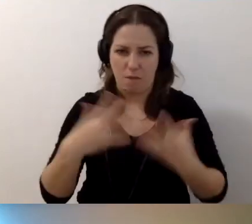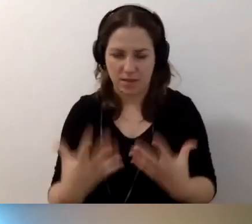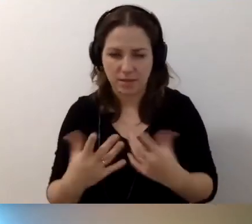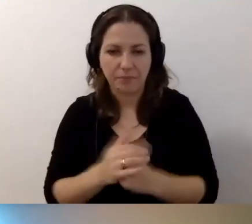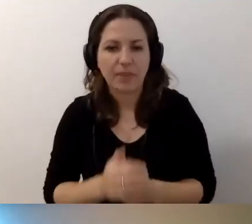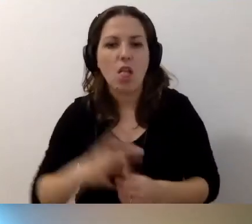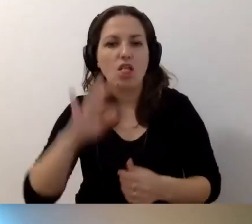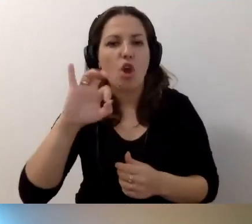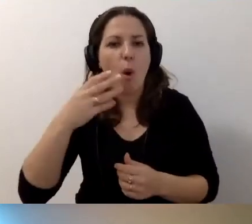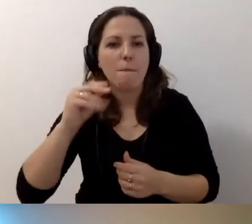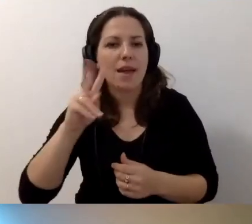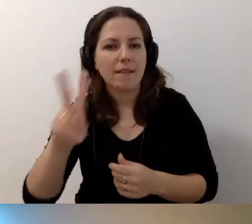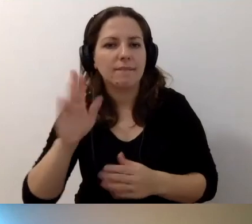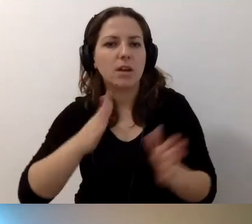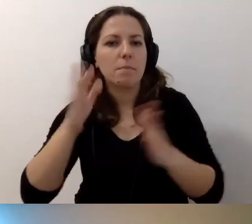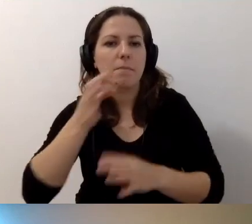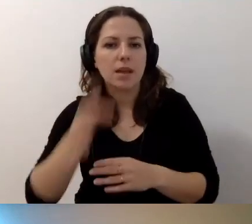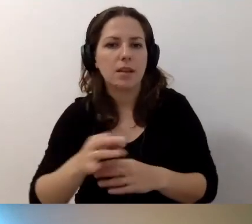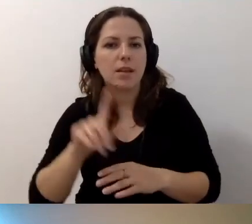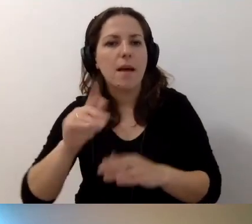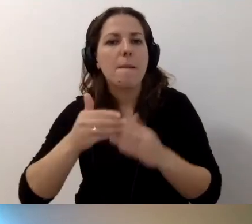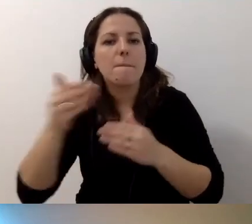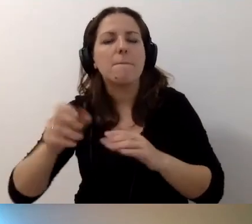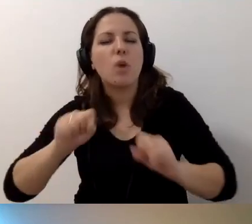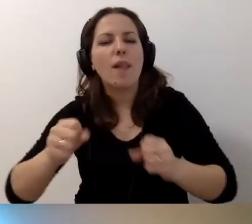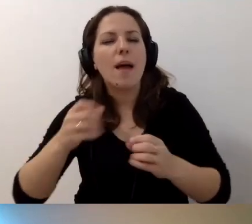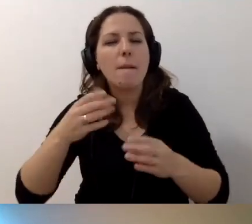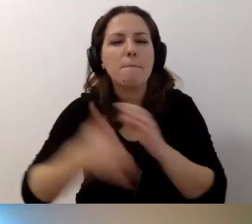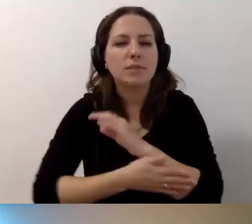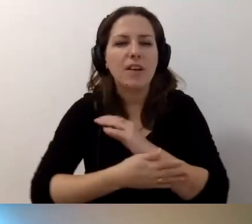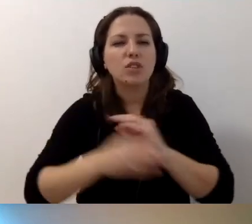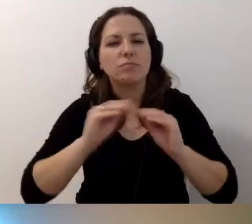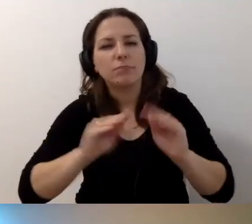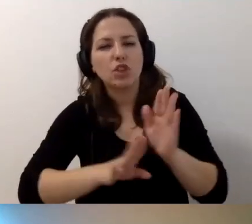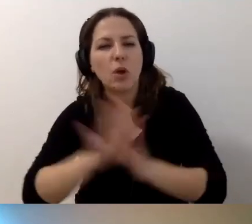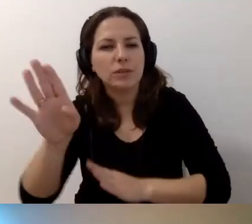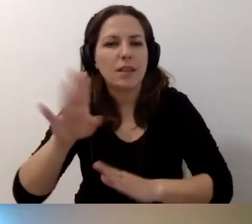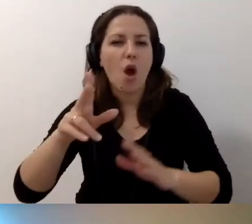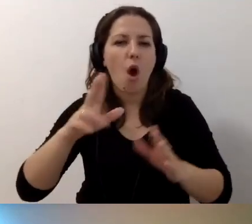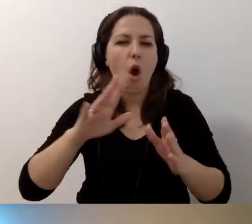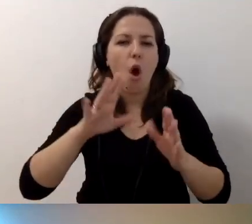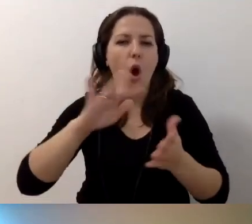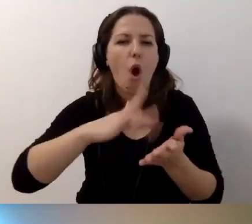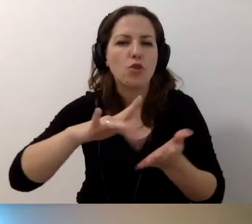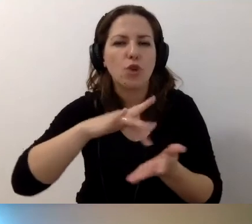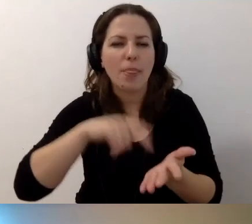Kolejne pytanie Tomka. Instytucja poza działalnością podstawową, kształcenie i badania, ma też ośrodek wypoczynkowy. Budynek zabytkowy, niedostępny.